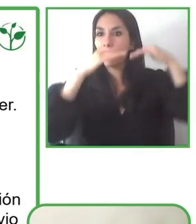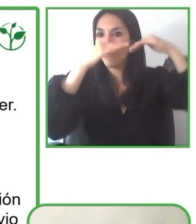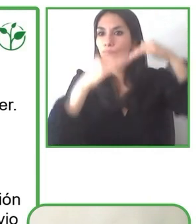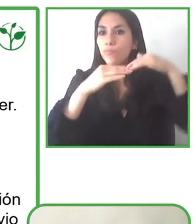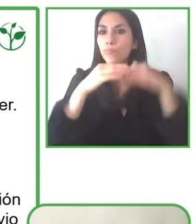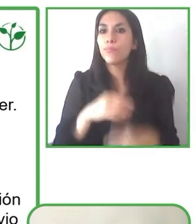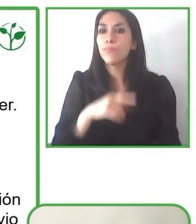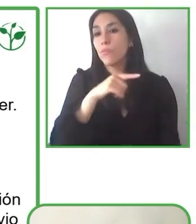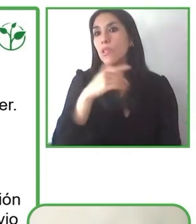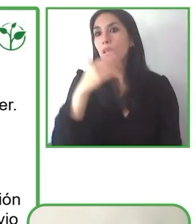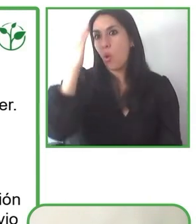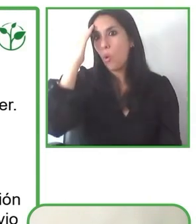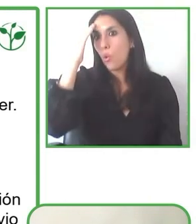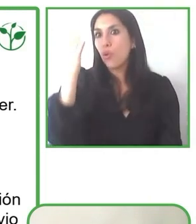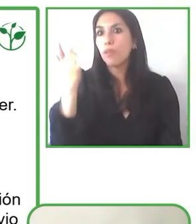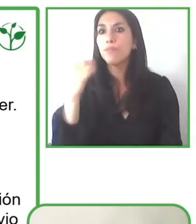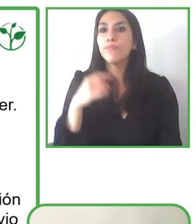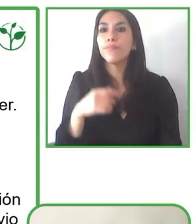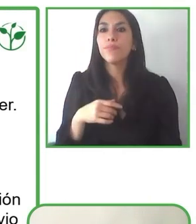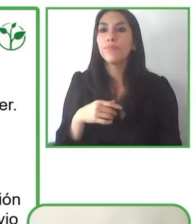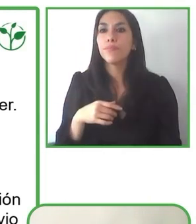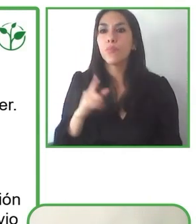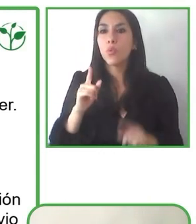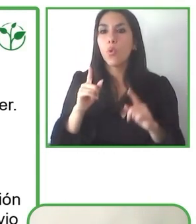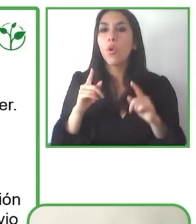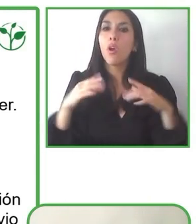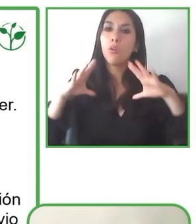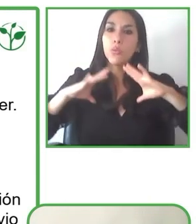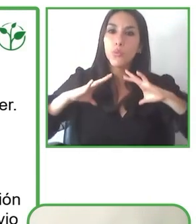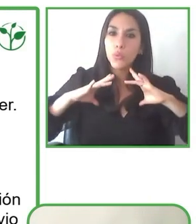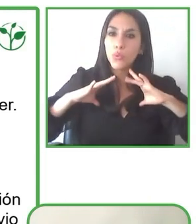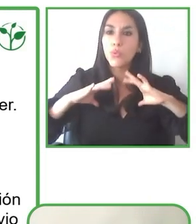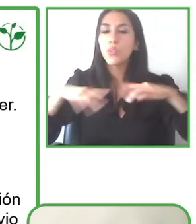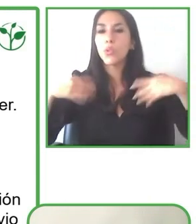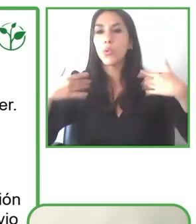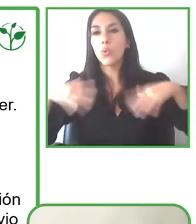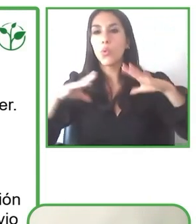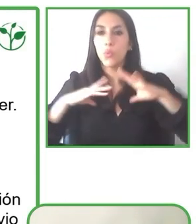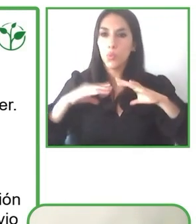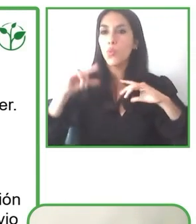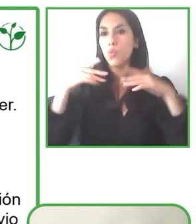las personas con discapacidad puedan entrar en la playa con sus sillas de ruedas.